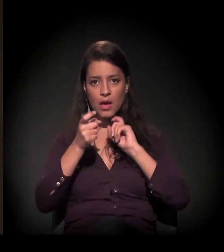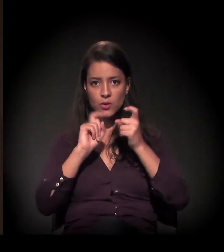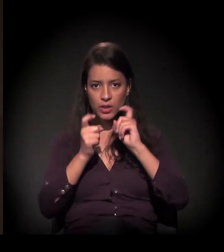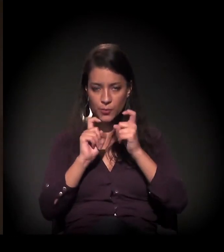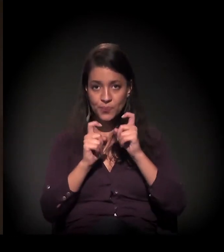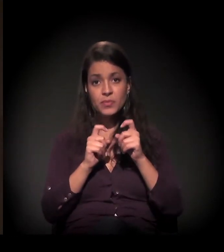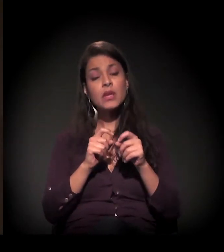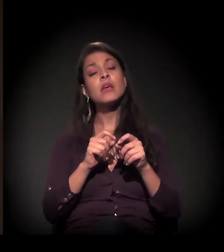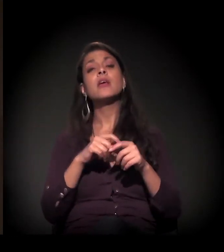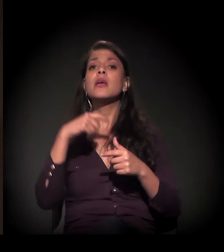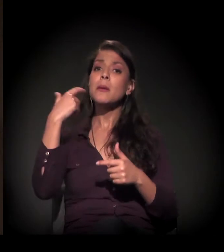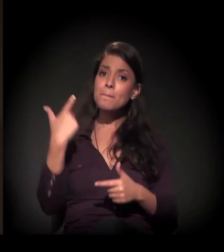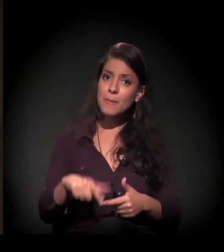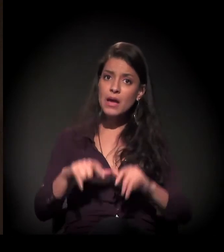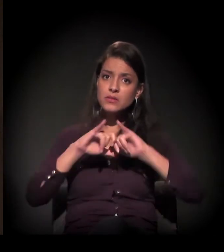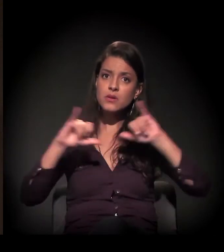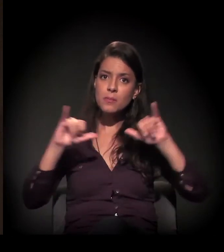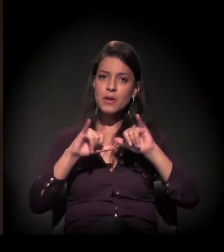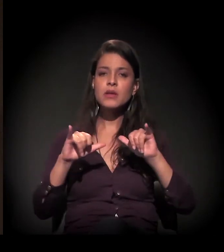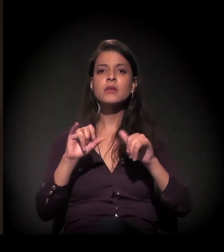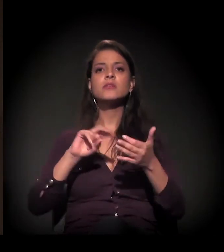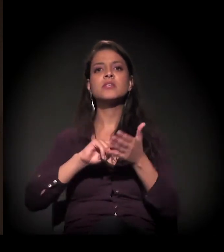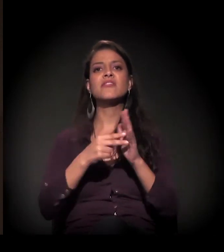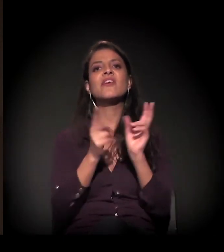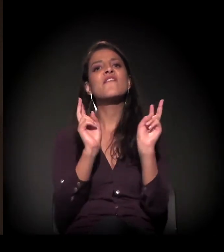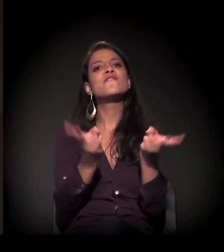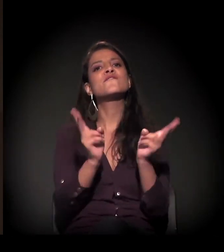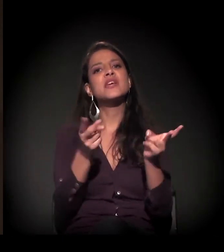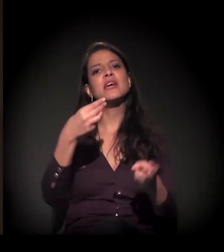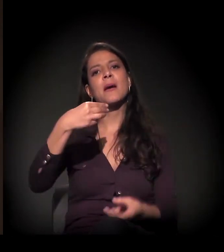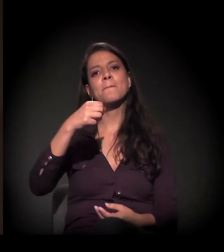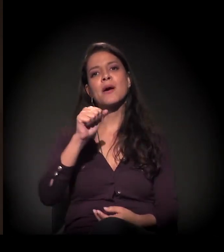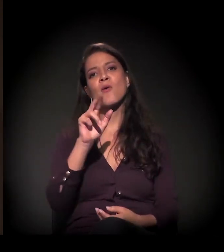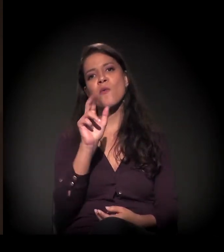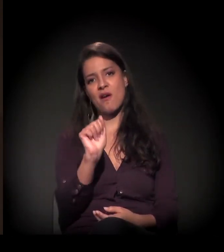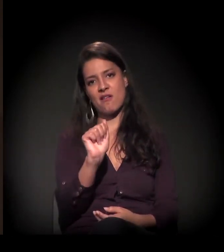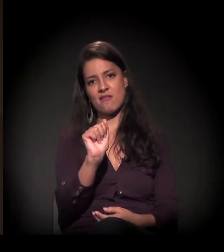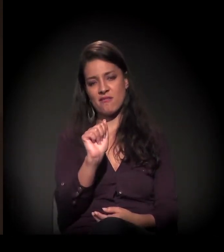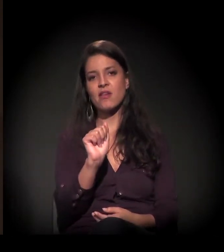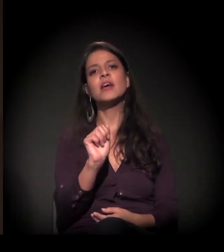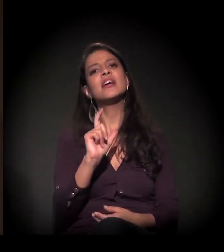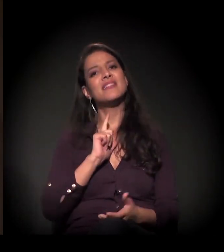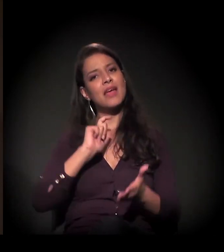Nós também estamos fazendo uma campanha chamada Fica, Mauá, que está com um abaixo-assinado no Facebook.